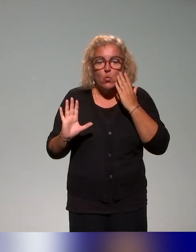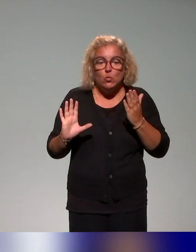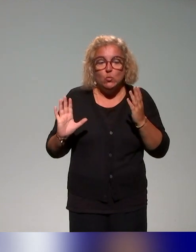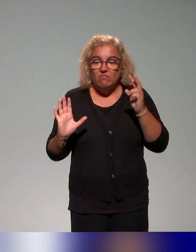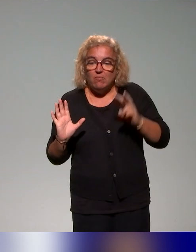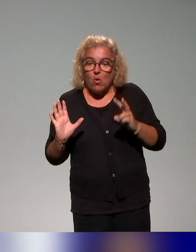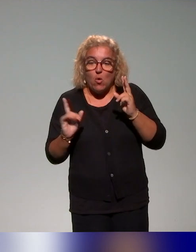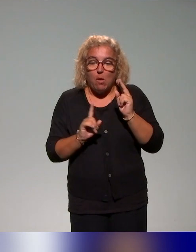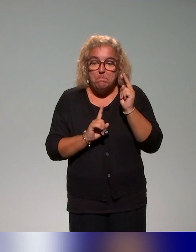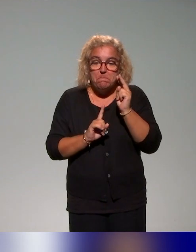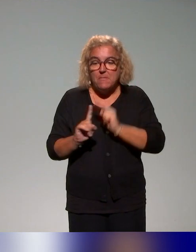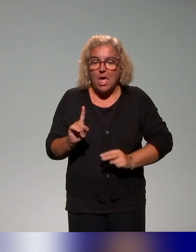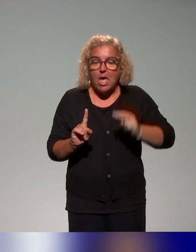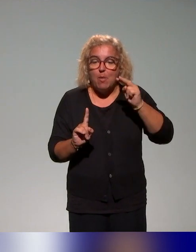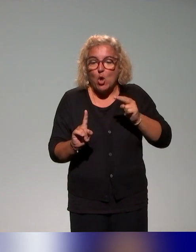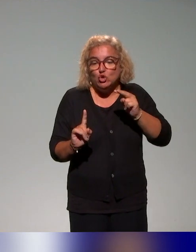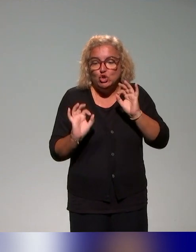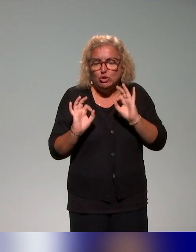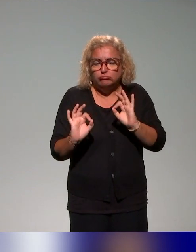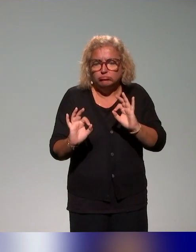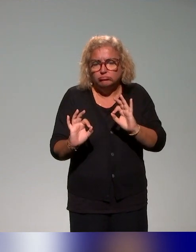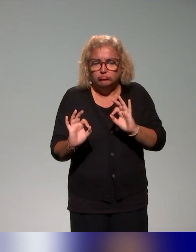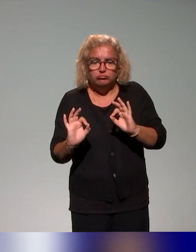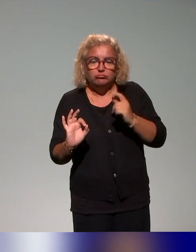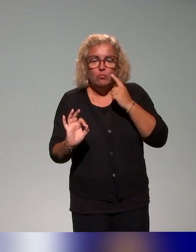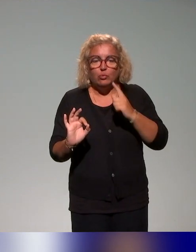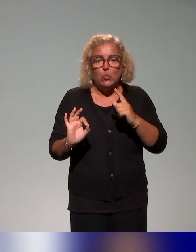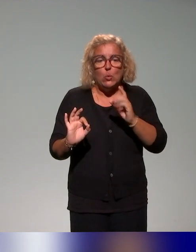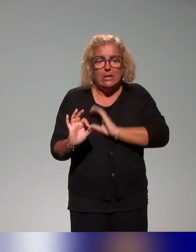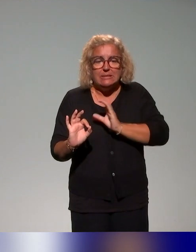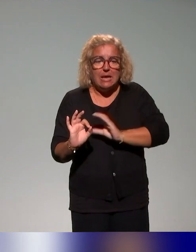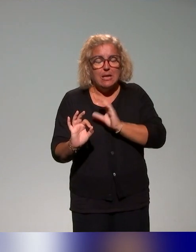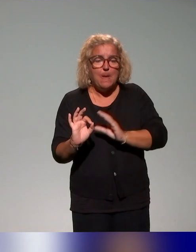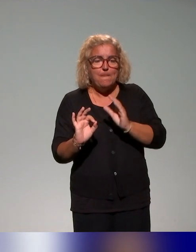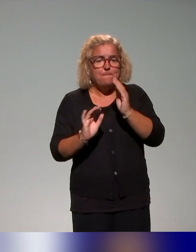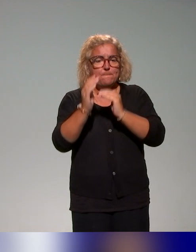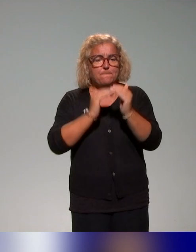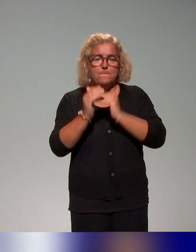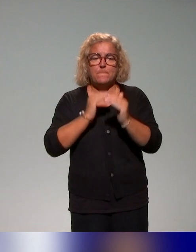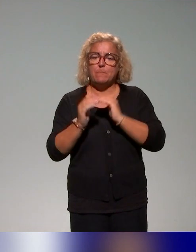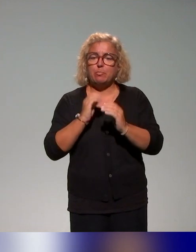C'est-à-dire qu'on va avoir un plan de formation qui va évoluer dans le temps.